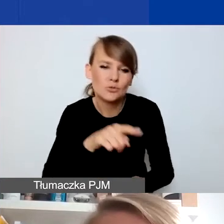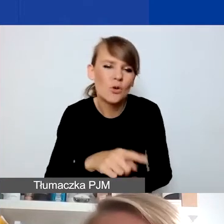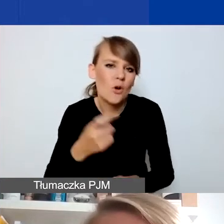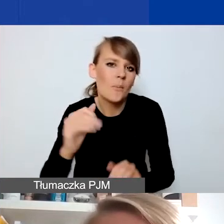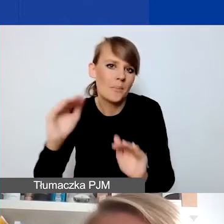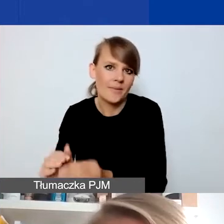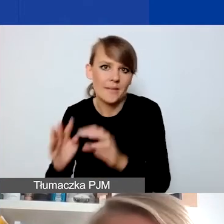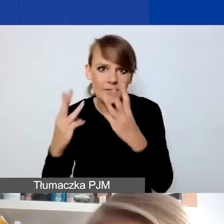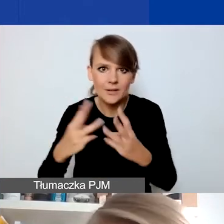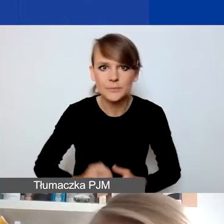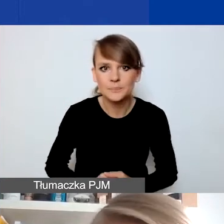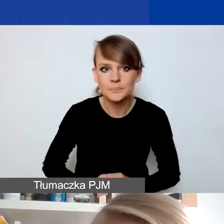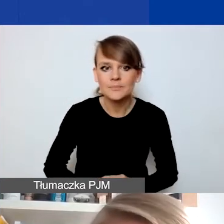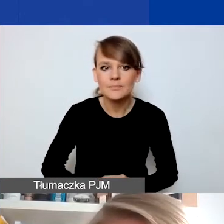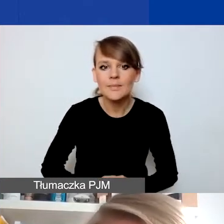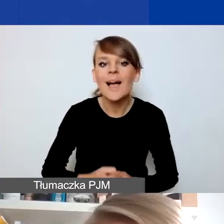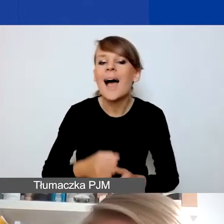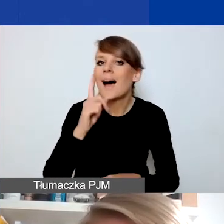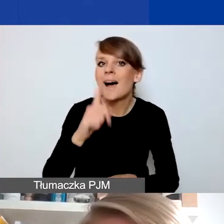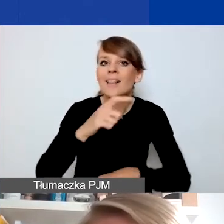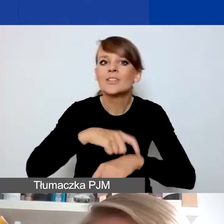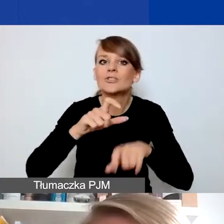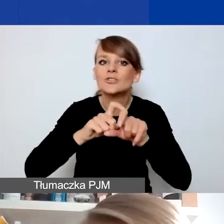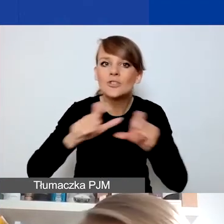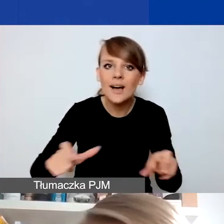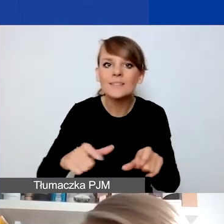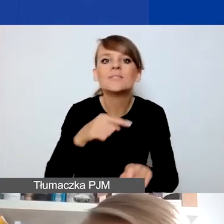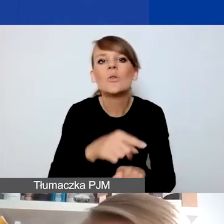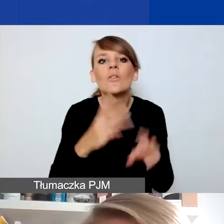Czas jest bardziej istotny, jeśli chodzi o horyzont czasowy planowania projektów,